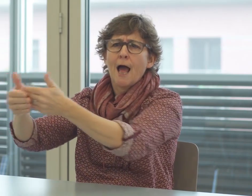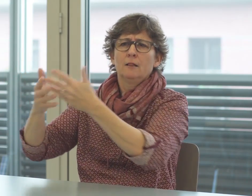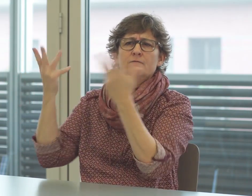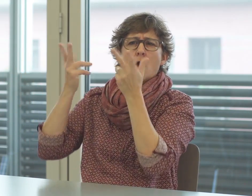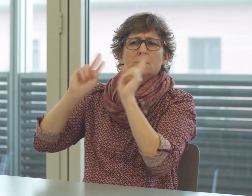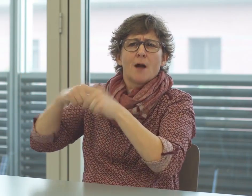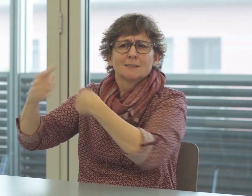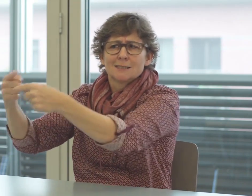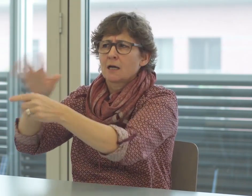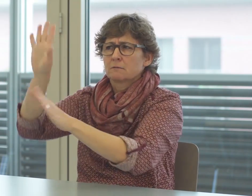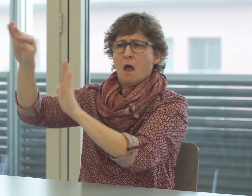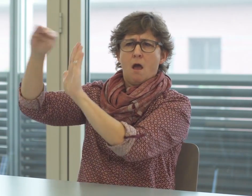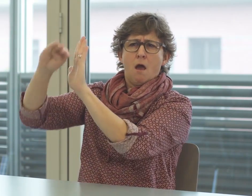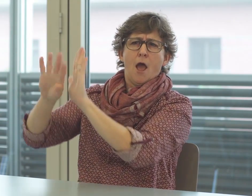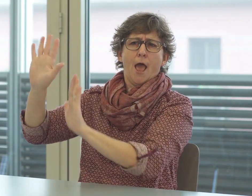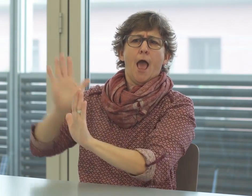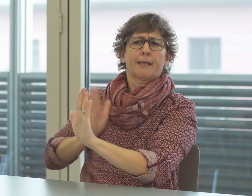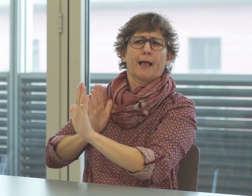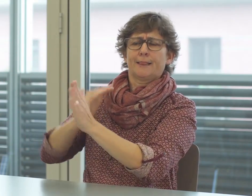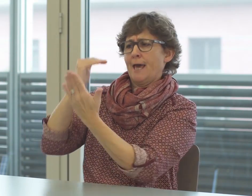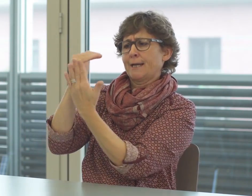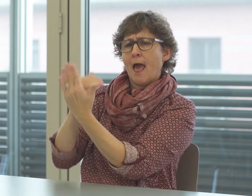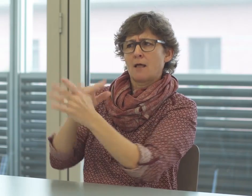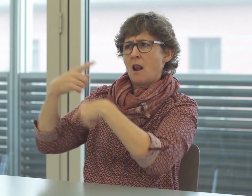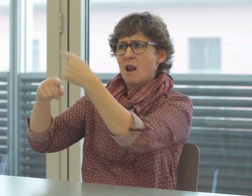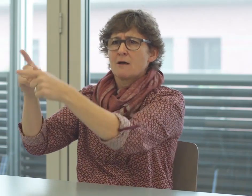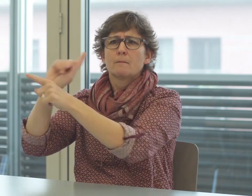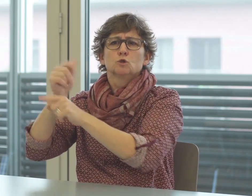werden. Da gibt es bestimmte Regeln, wie das zu erfolgen hat.